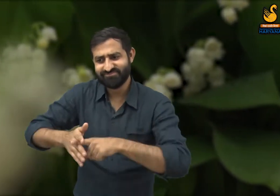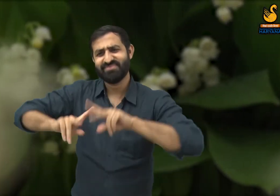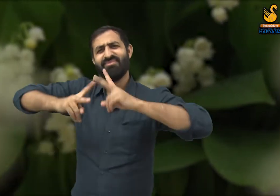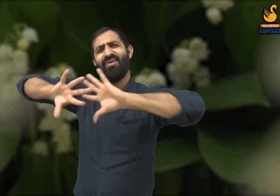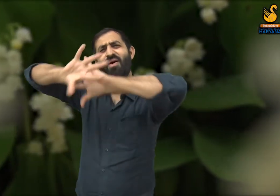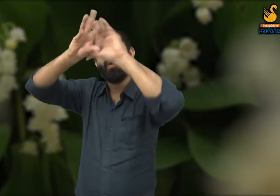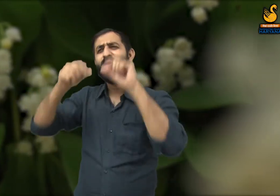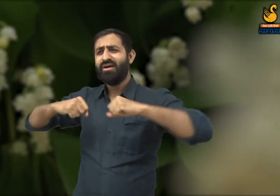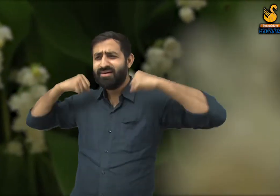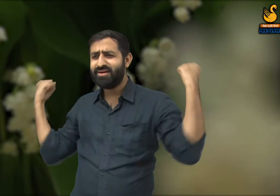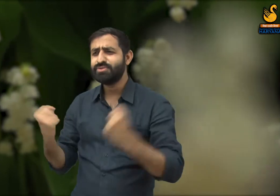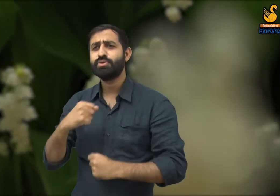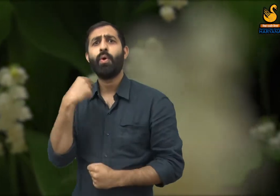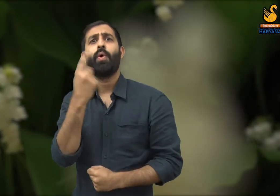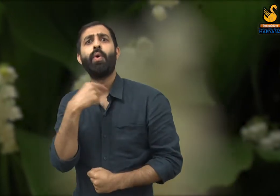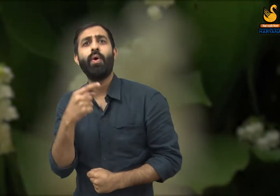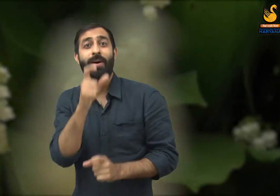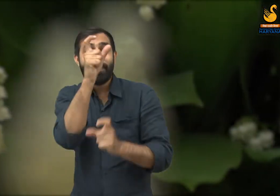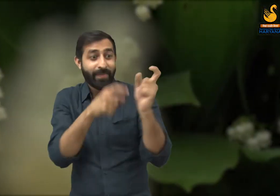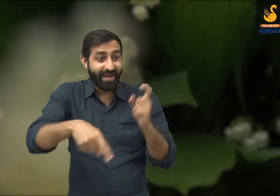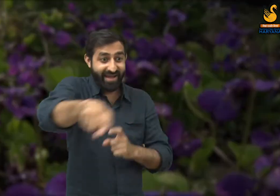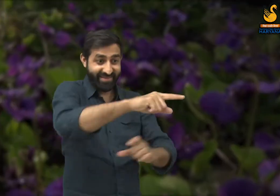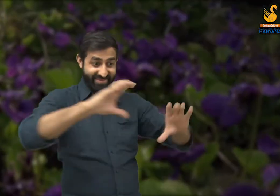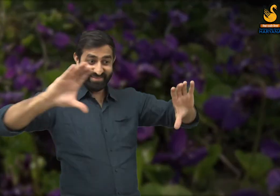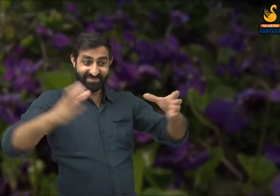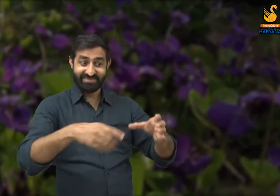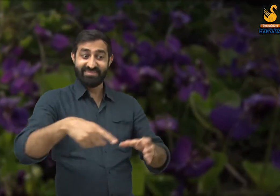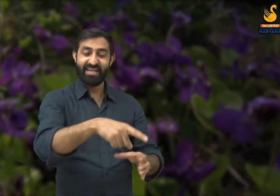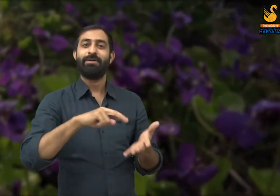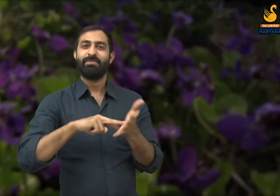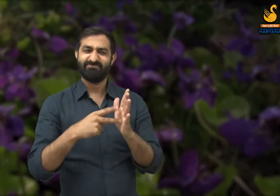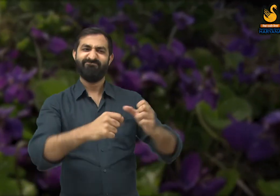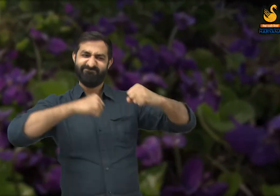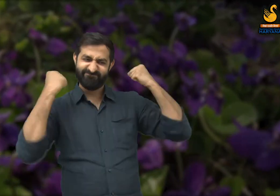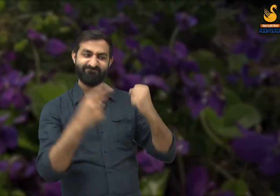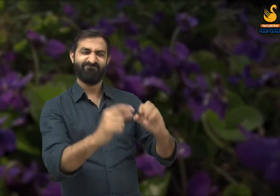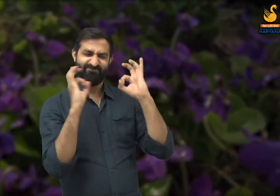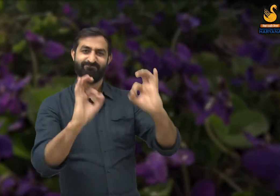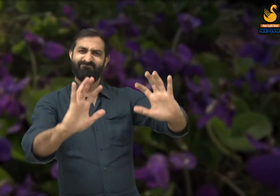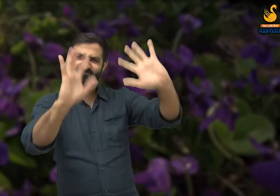जिन्होंने दिन रात मेहनत करके उसका निर्माण किया है. तो ऐसे लोगों की सराहना होनी चाहिए.